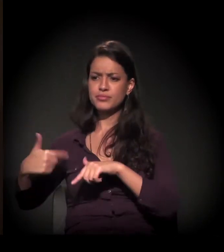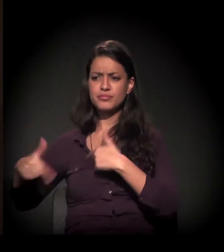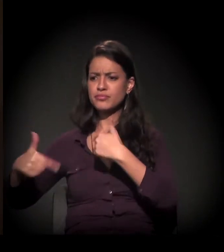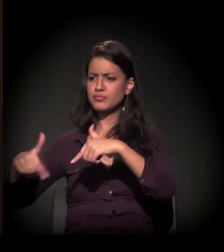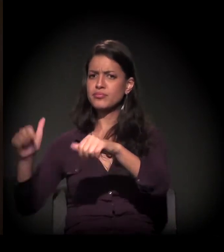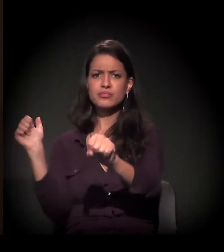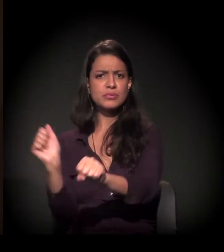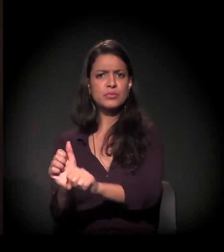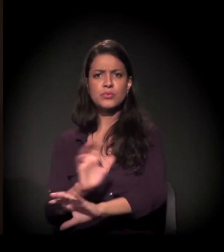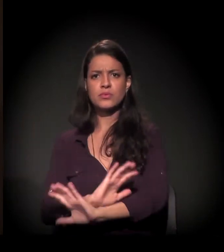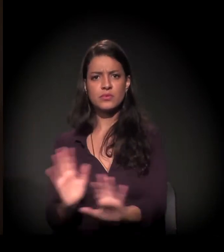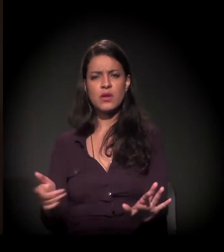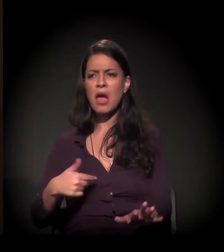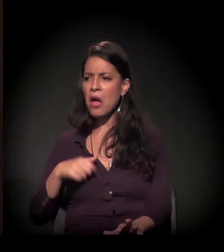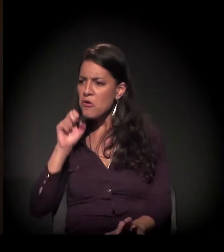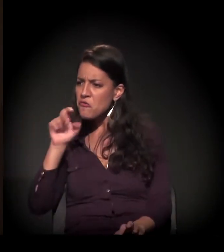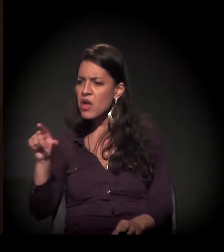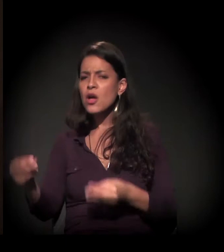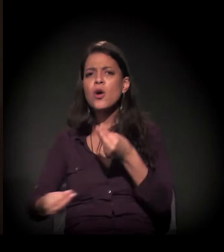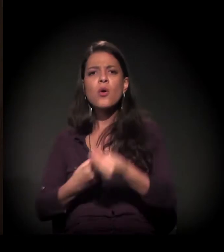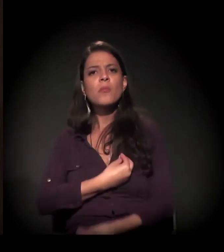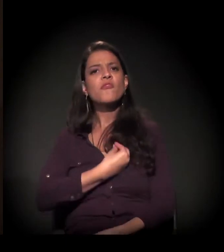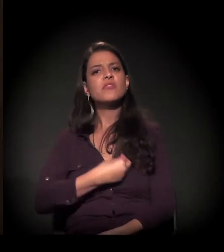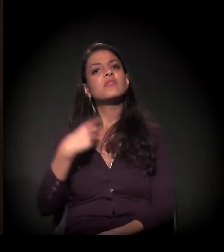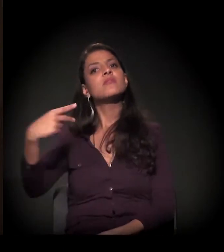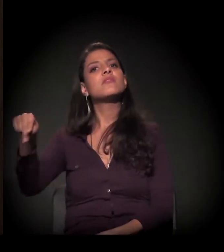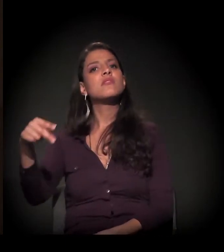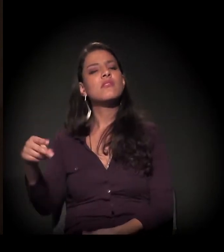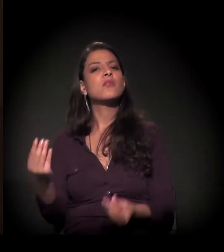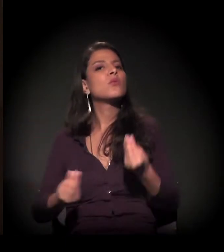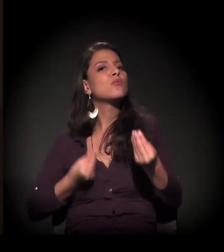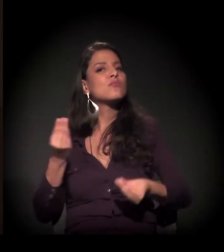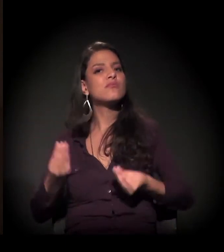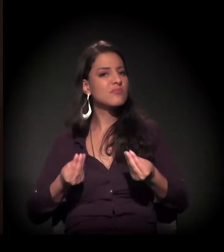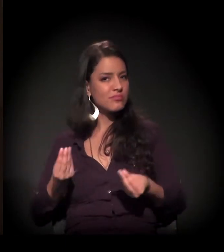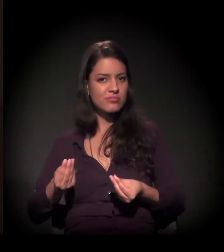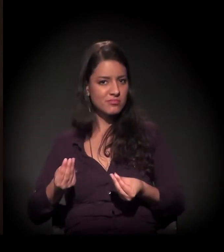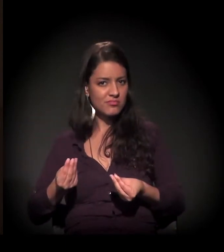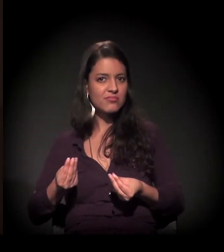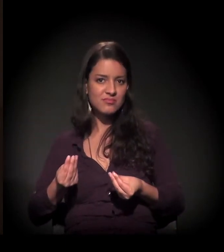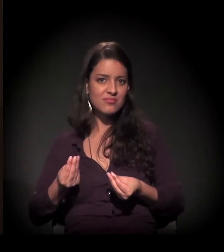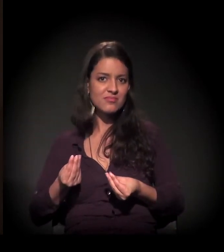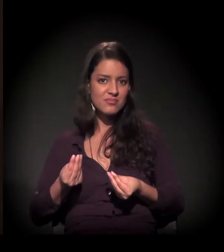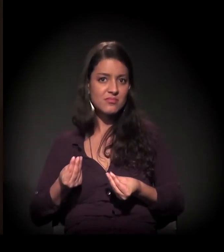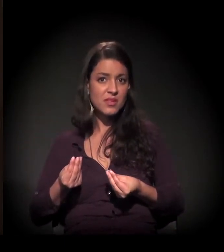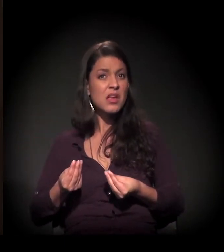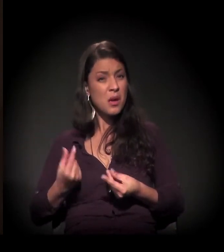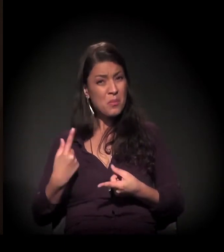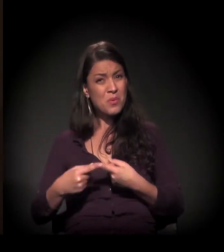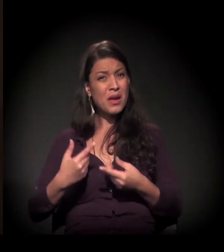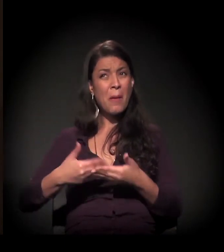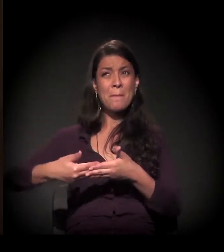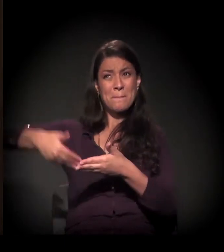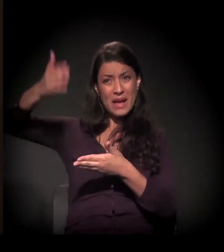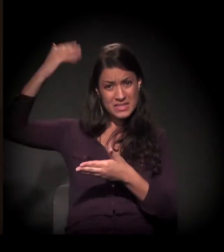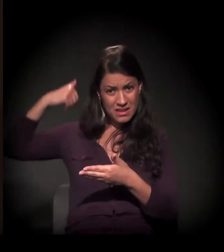Comecei a ver como vive o nosso povo. Afinal de contas, eu mergulhei no fundo do poço,